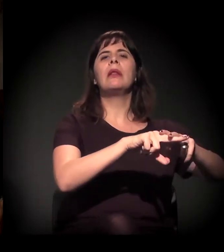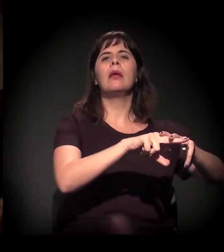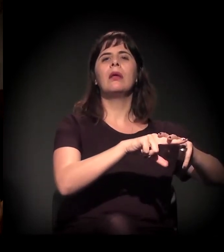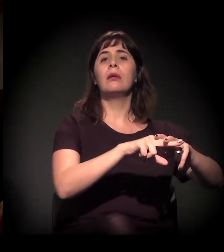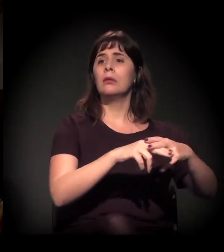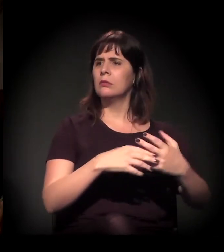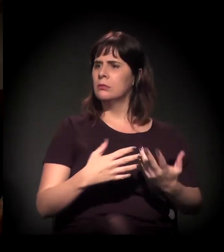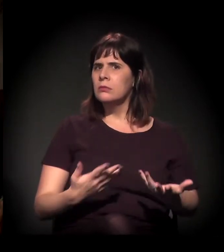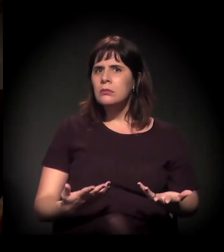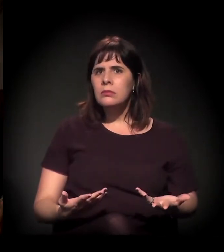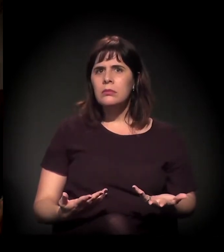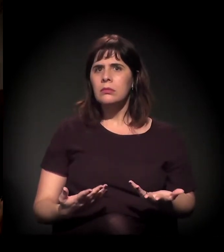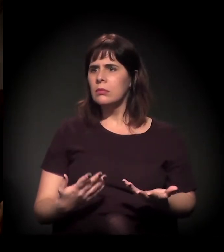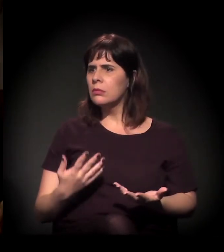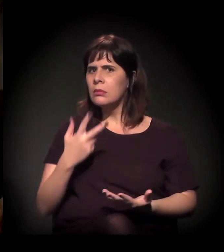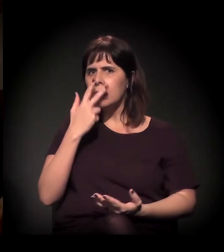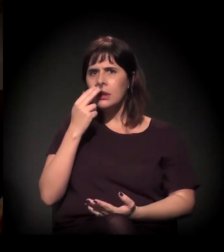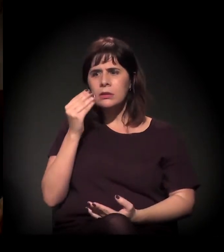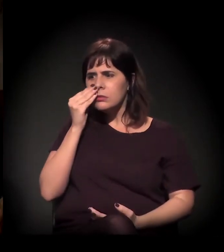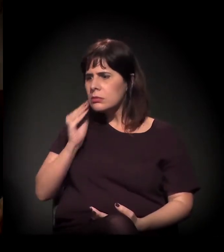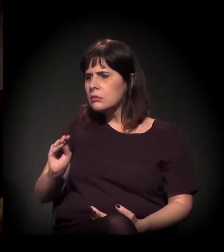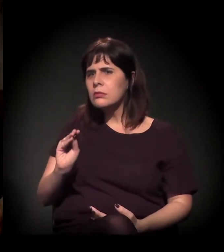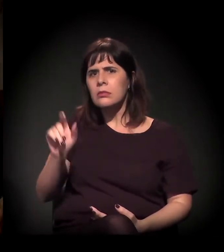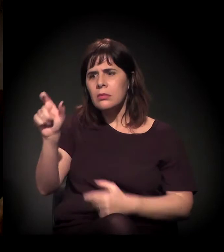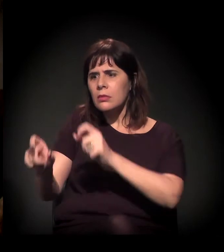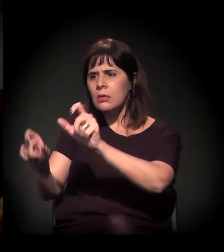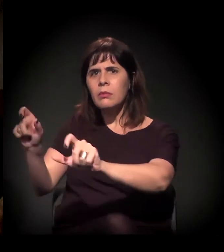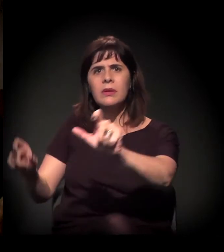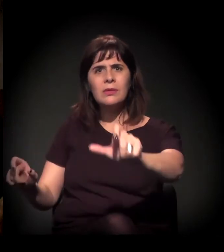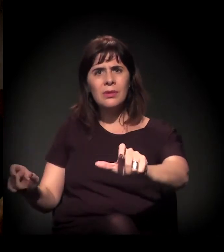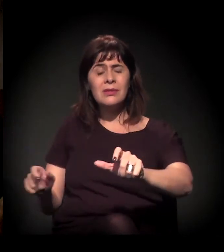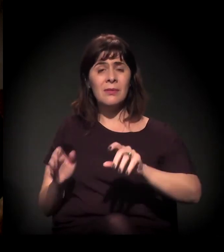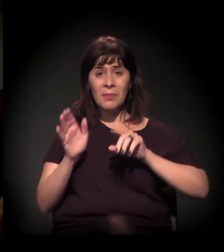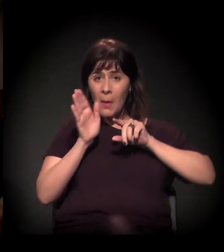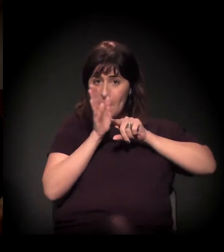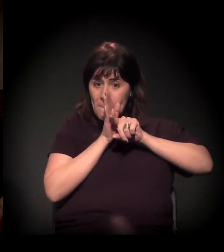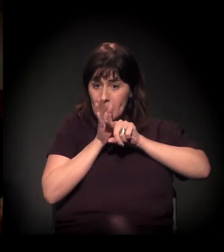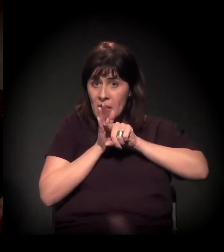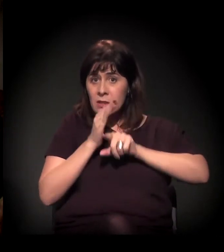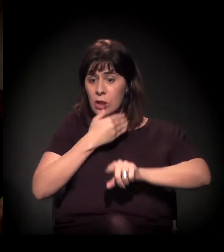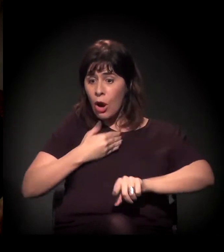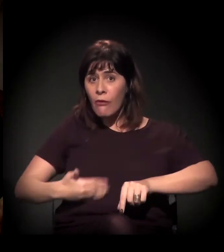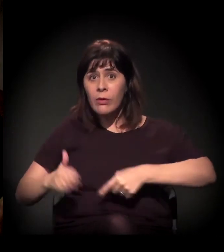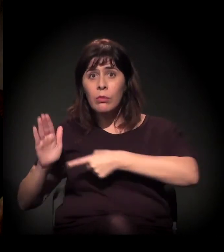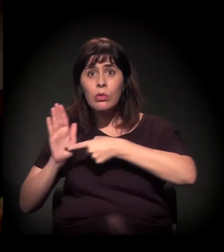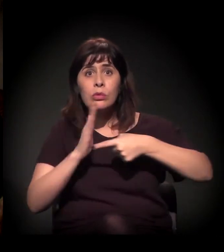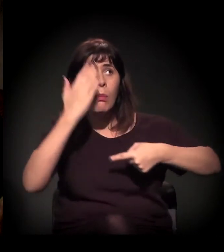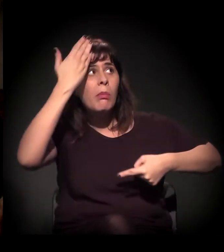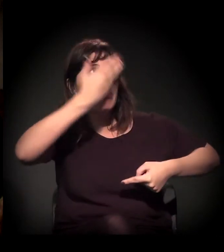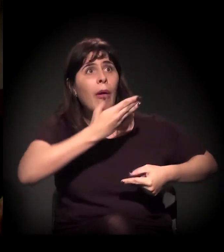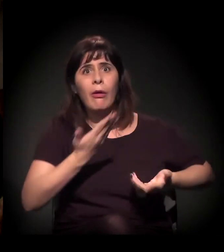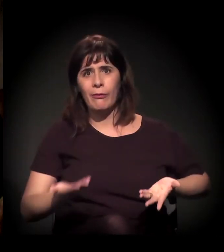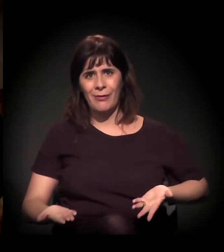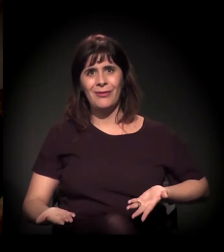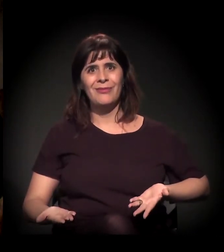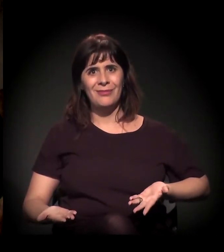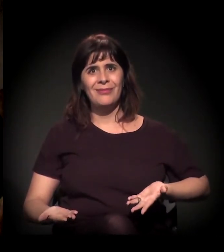Quer dizer, ele está ignorando o que o próprio governo produziu. Ou seja, ele não está discutindo... Acho que a gente tem esse problema.